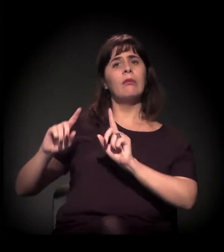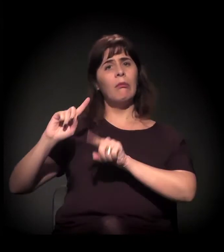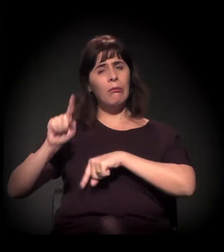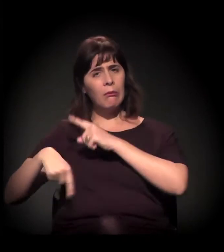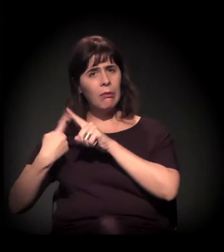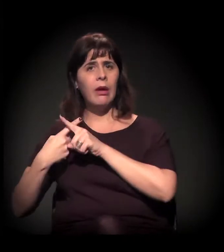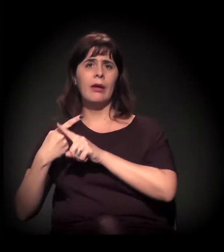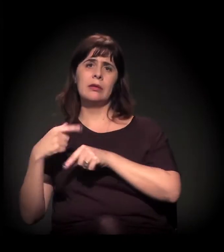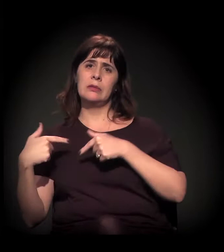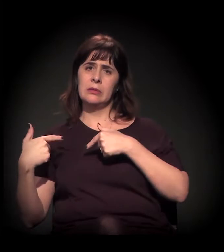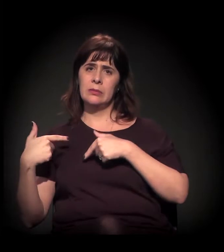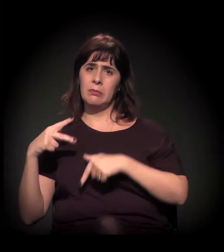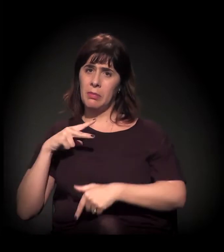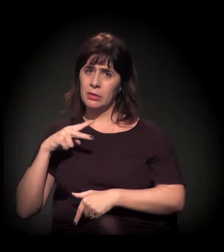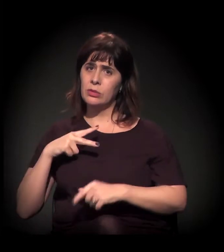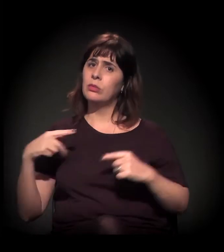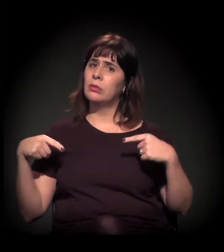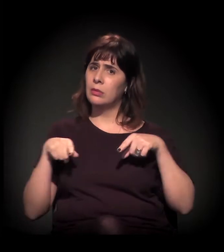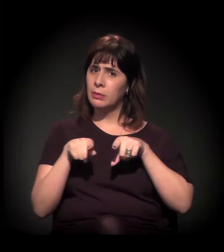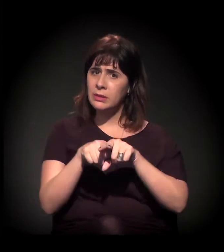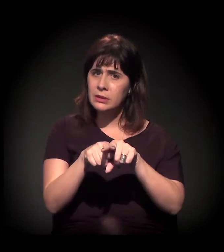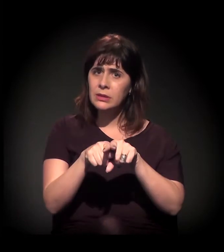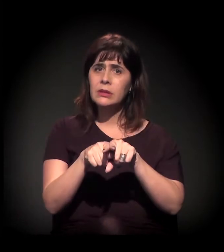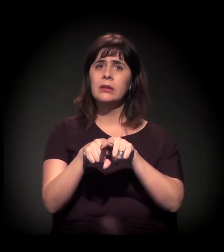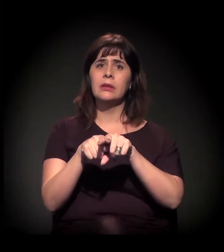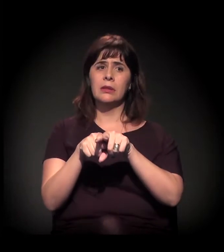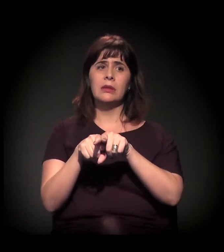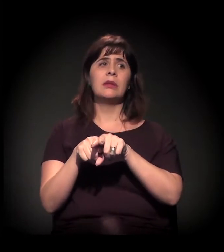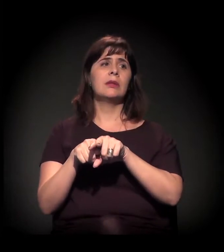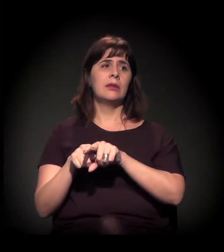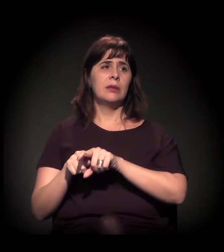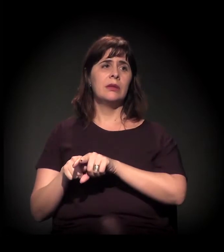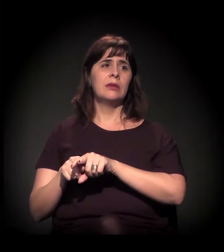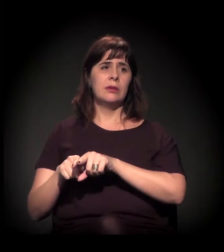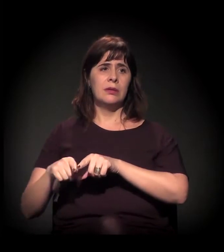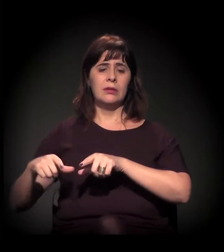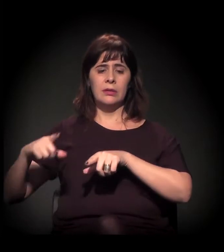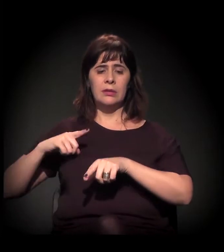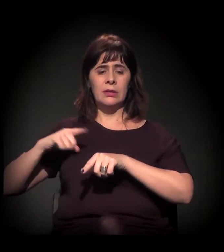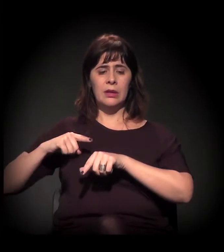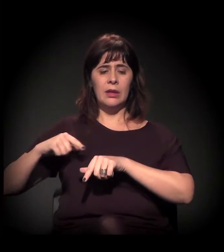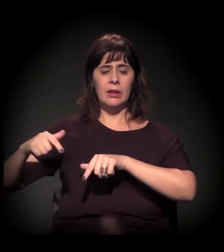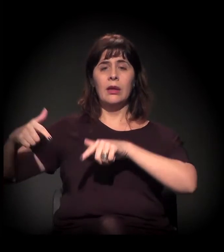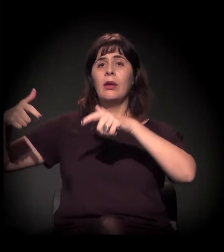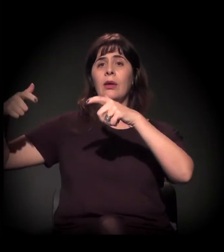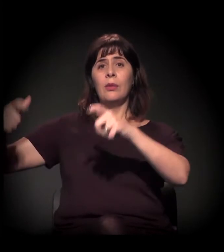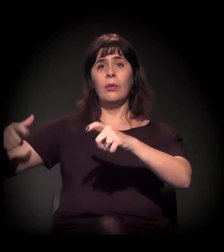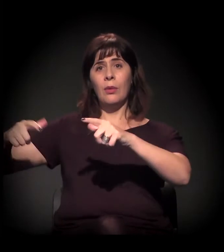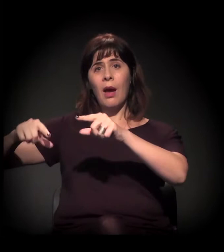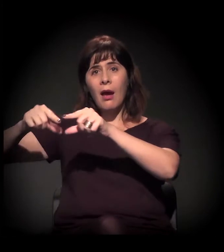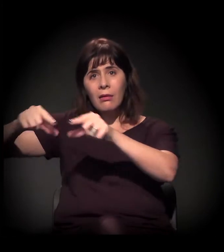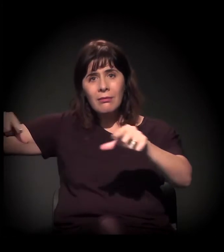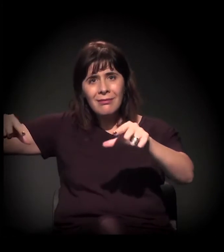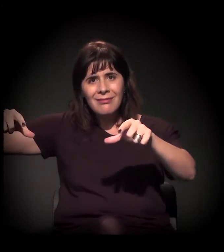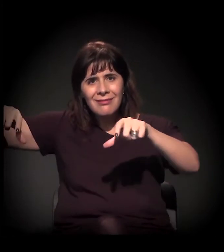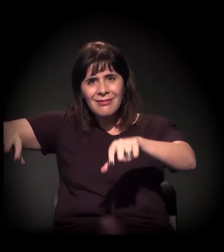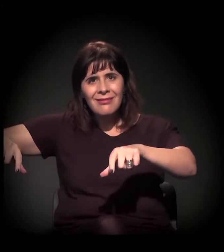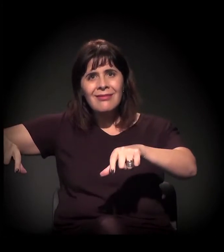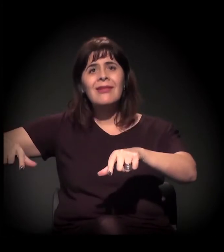então você tem este investimento do governo... Antiga rodoviária. É o projeto da Nova Luz basicamente. É o projeto da Nova Luz,